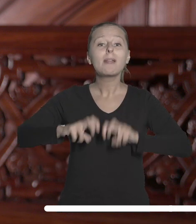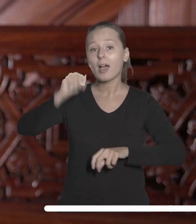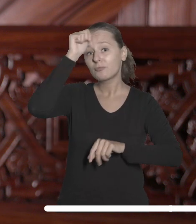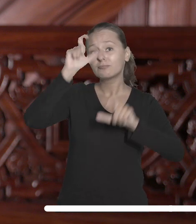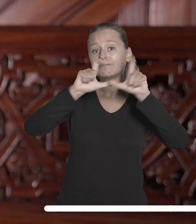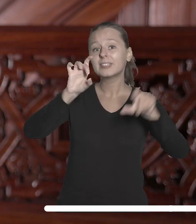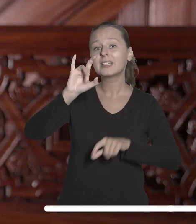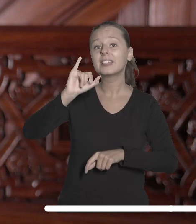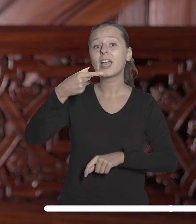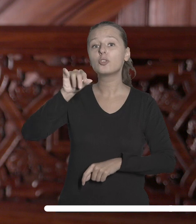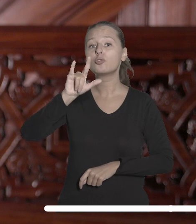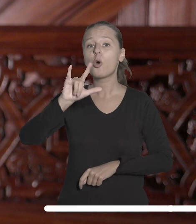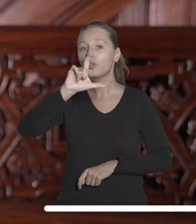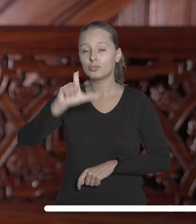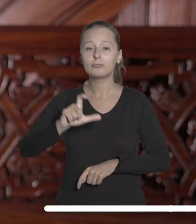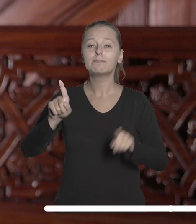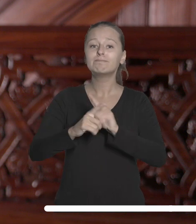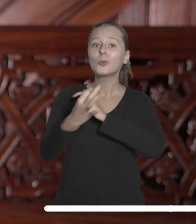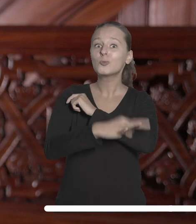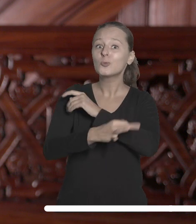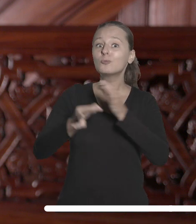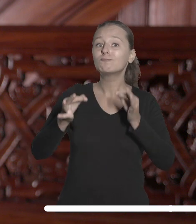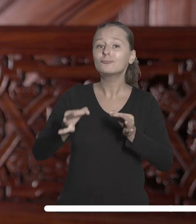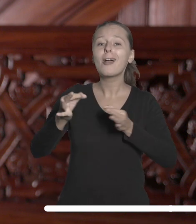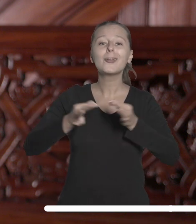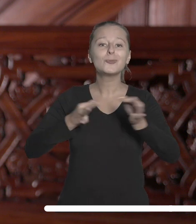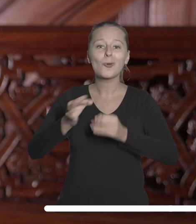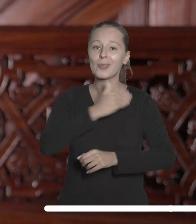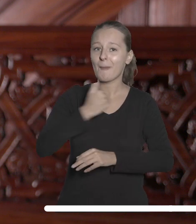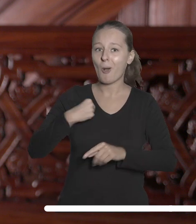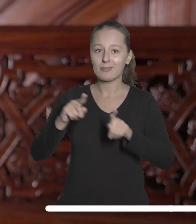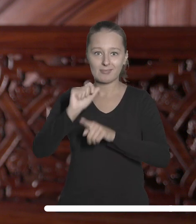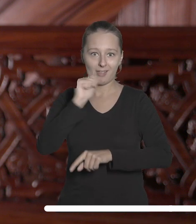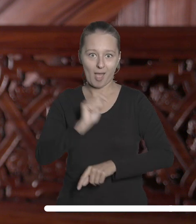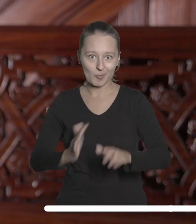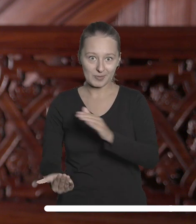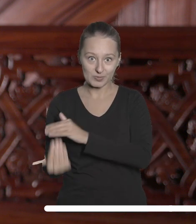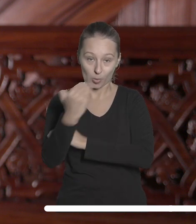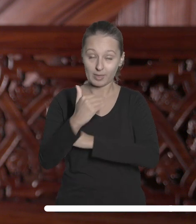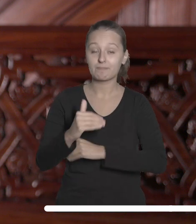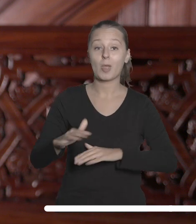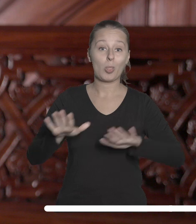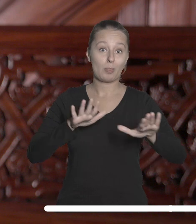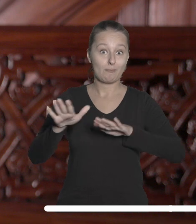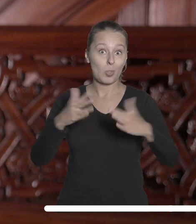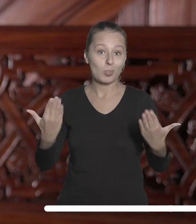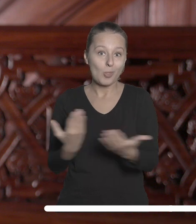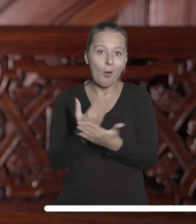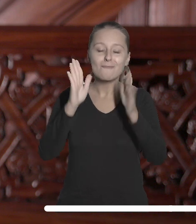Giedroycia i studiów nad współczesną historią Polski i Europy Wschodniej. Nowa przestrzeń umożliwi m.in.